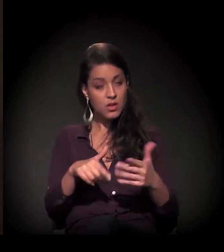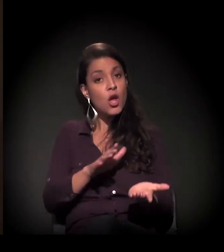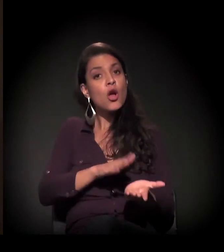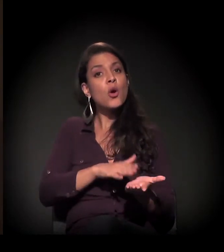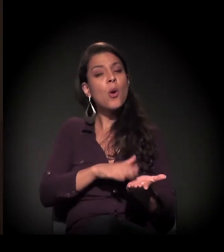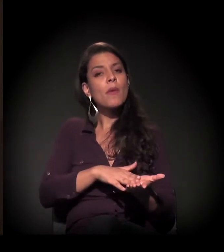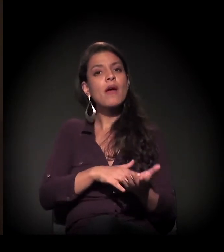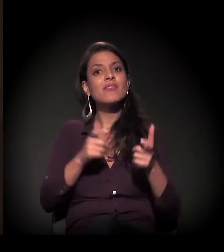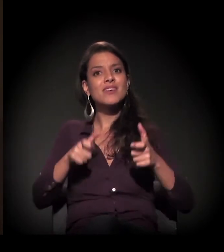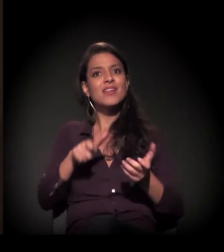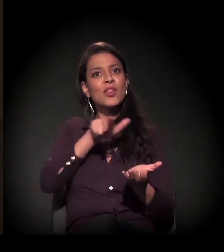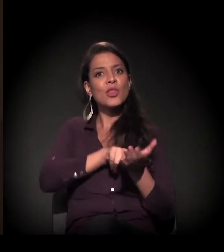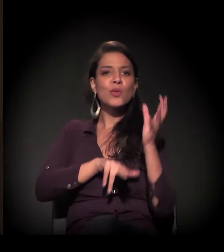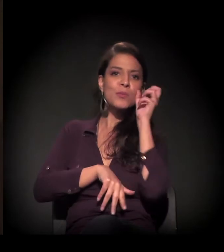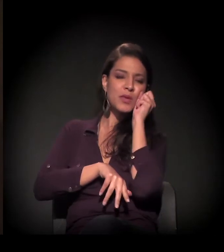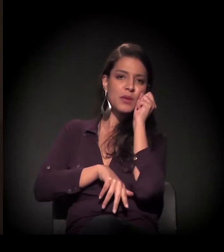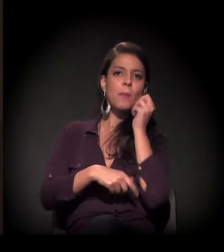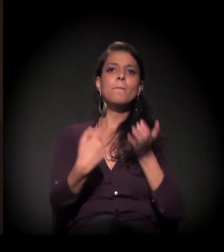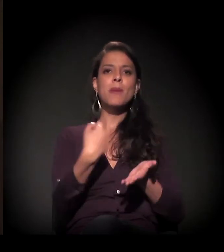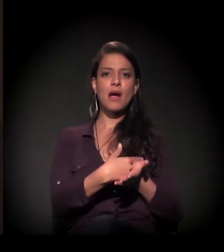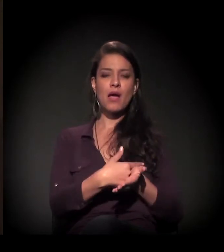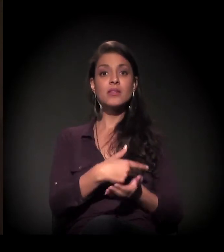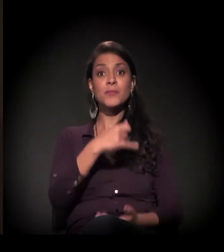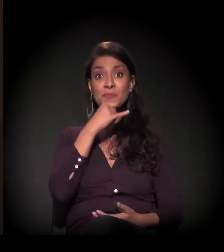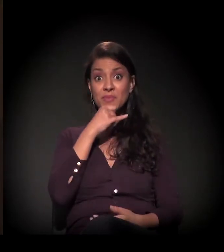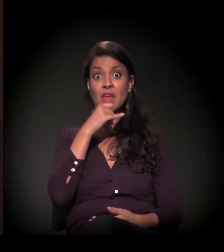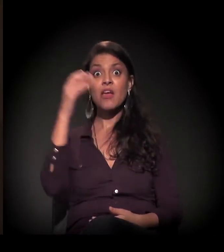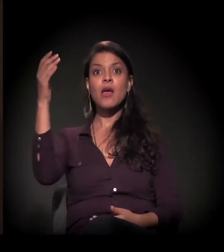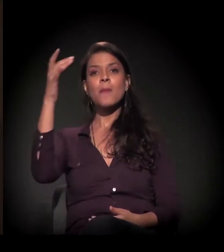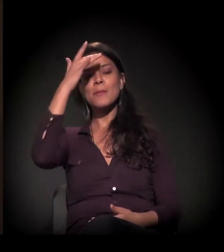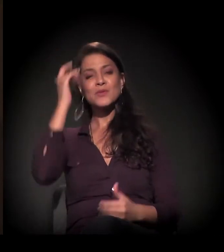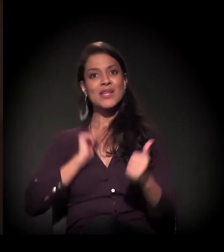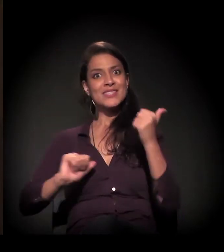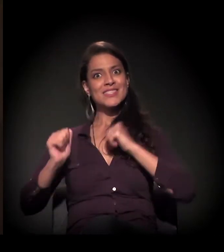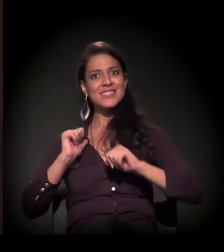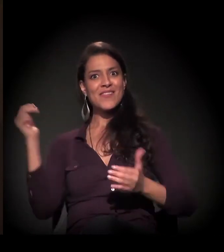Então ele vinha com essa ansiedade de trabalhar e ajudar a família e,